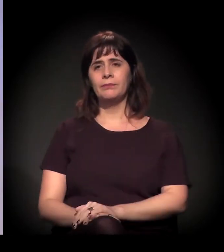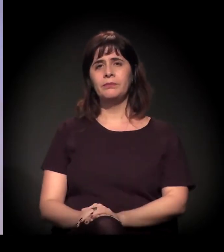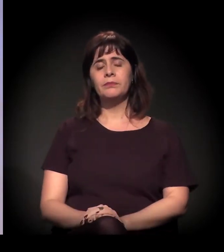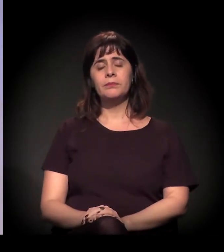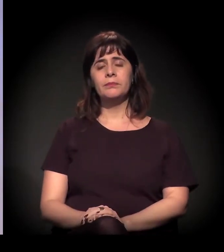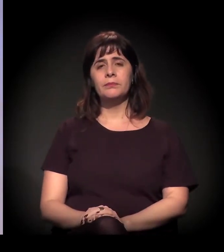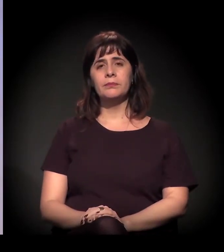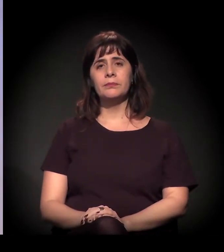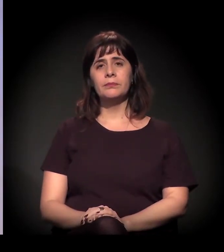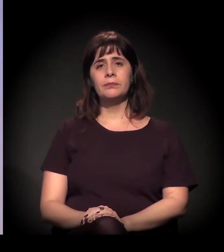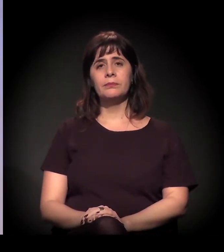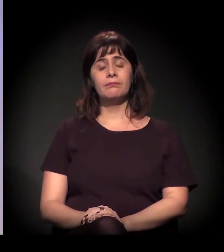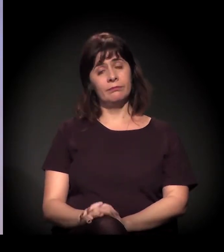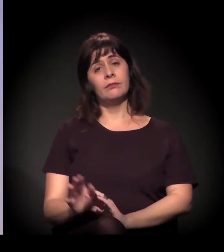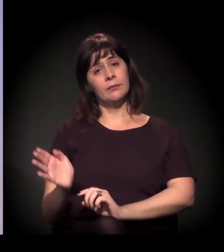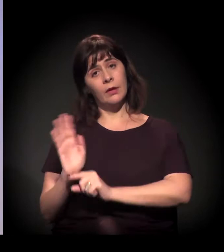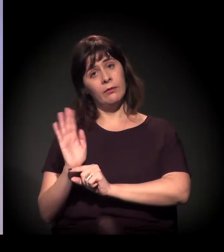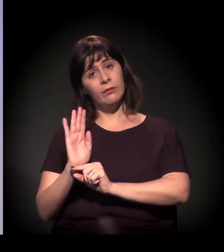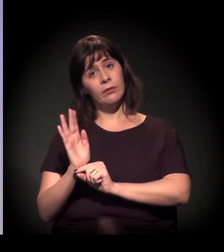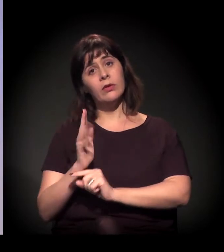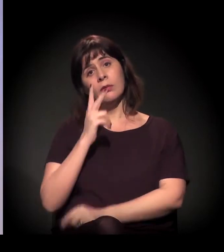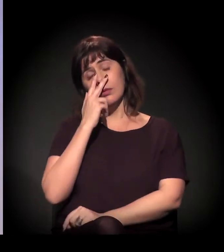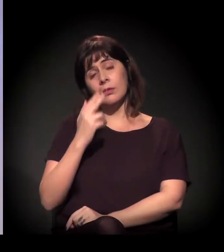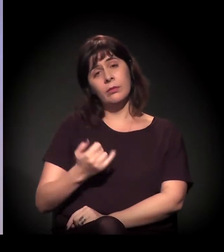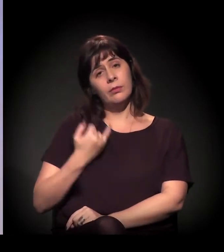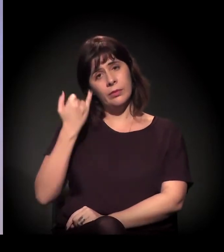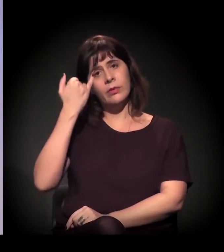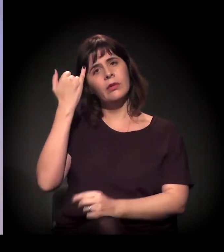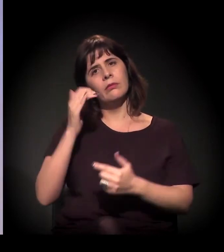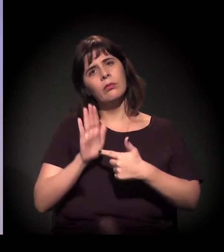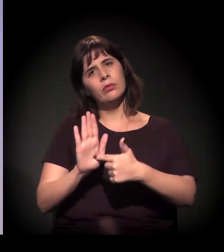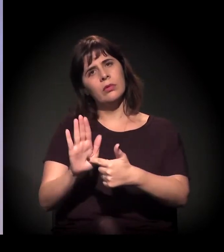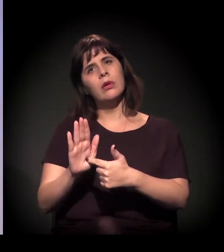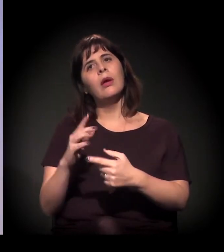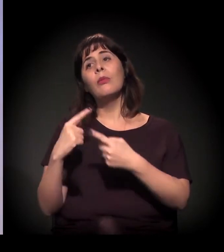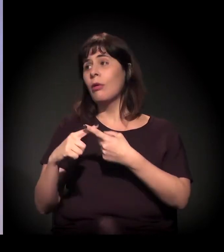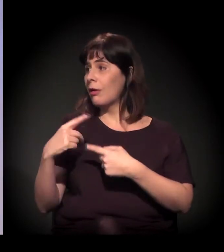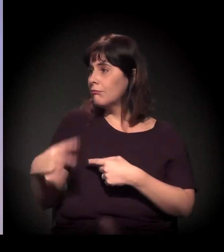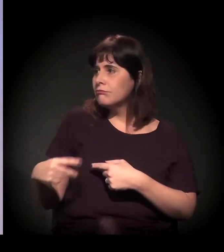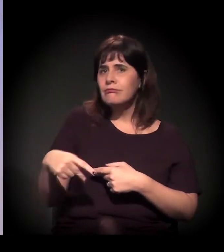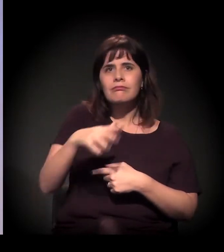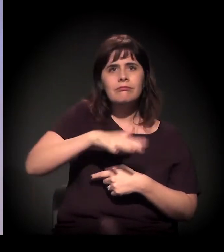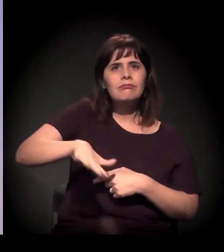acho especialmente importante trazer porque aqui, como é um espaço cultural...